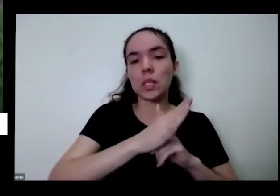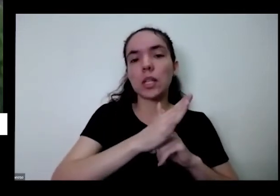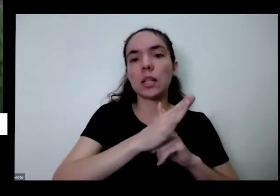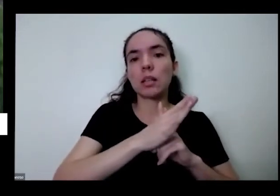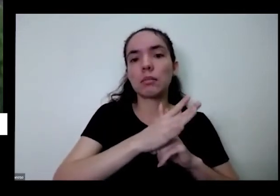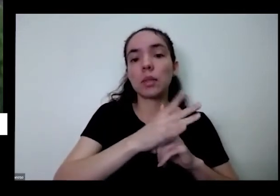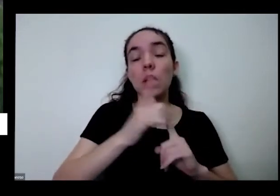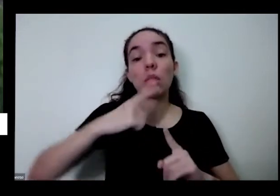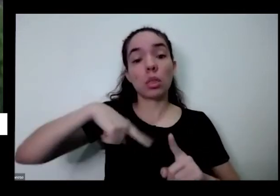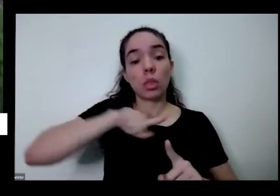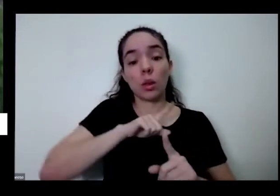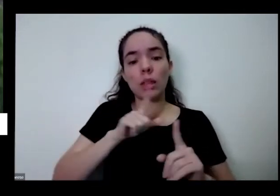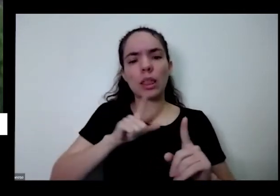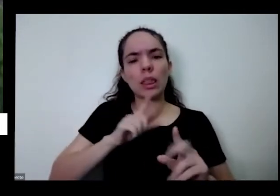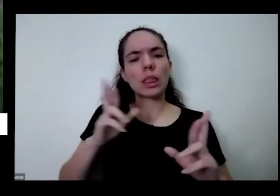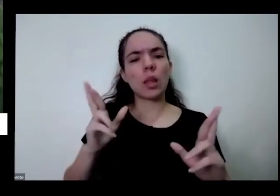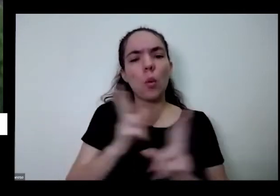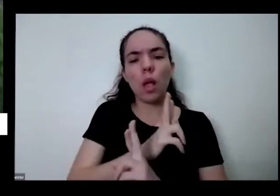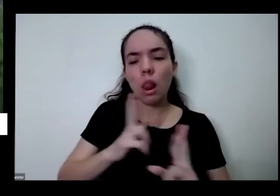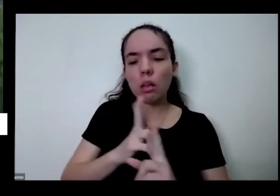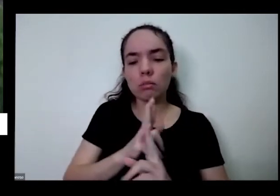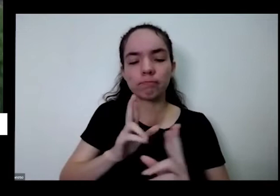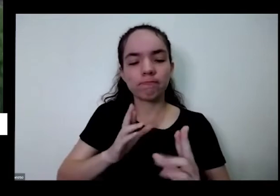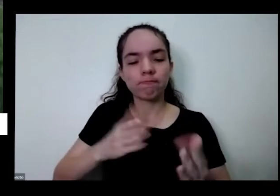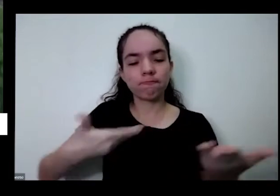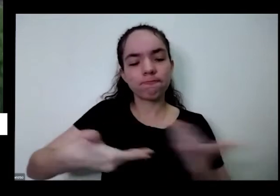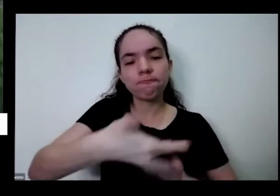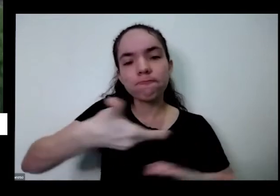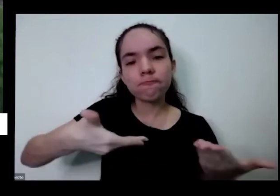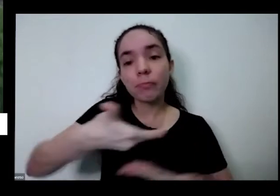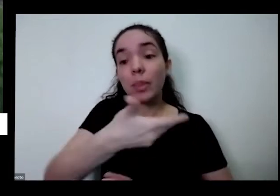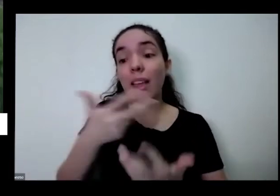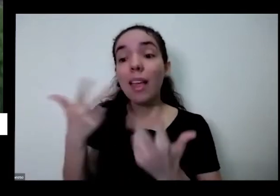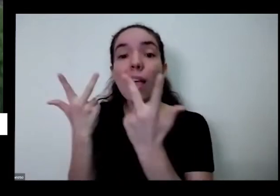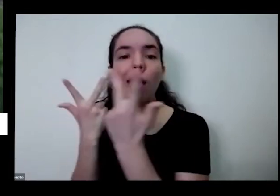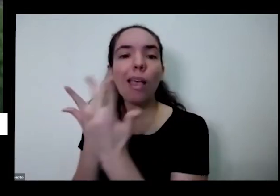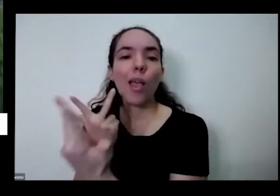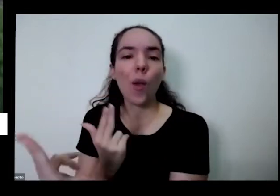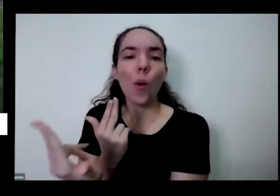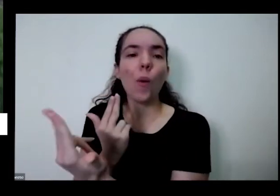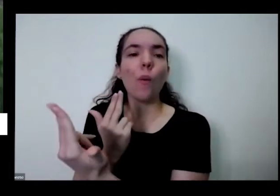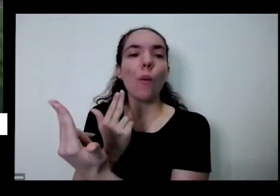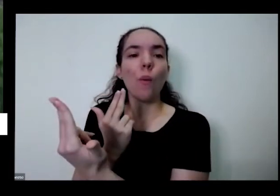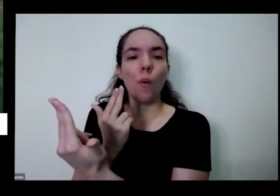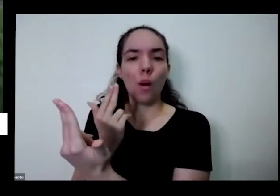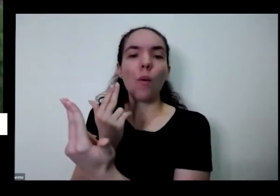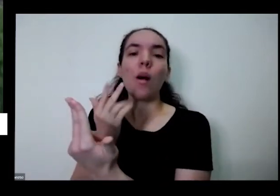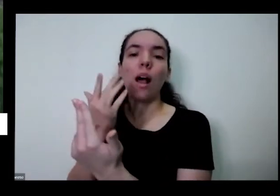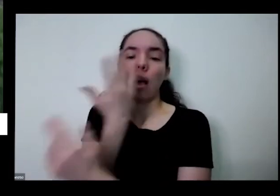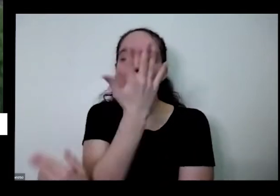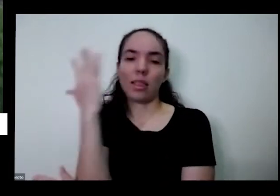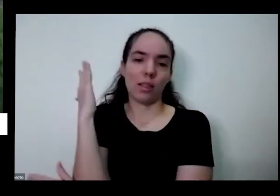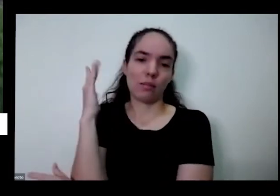relacionamento mais colaborativos como a natureza tallinn para nos ensinar então se você traz a voz